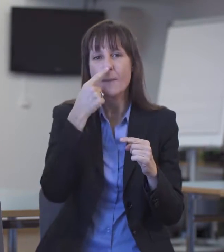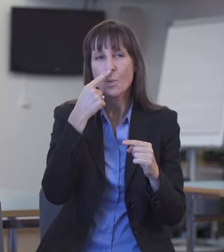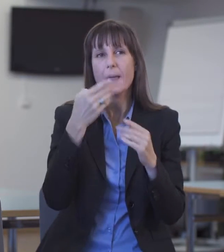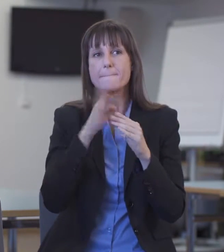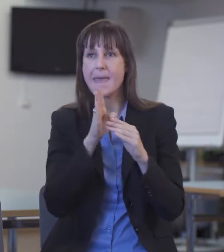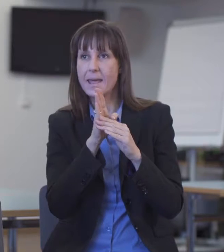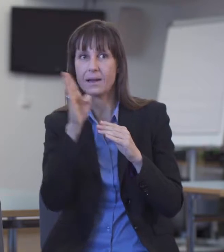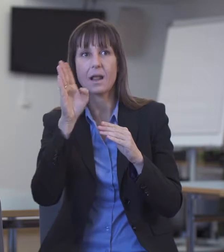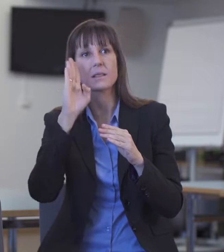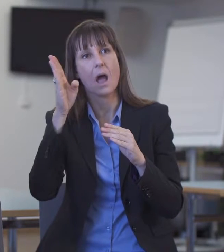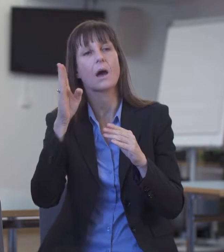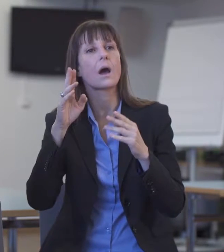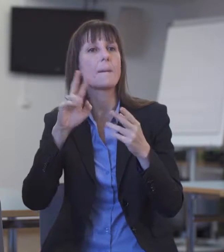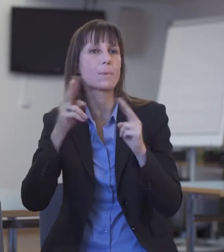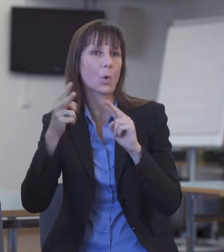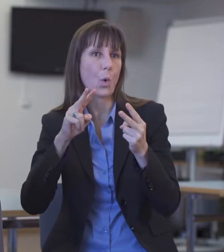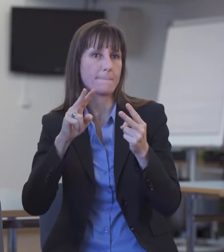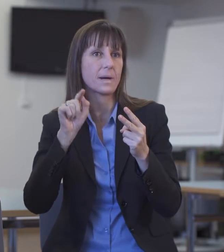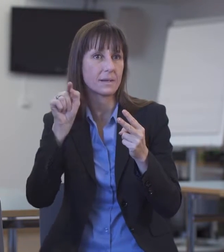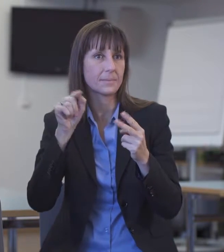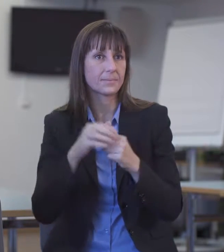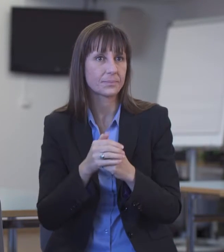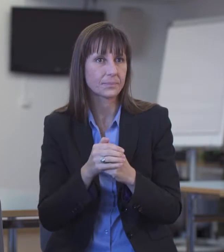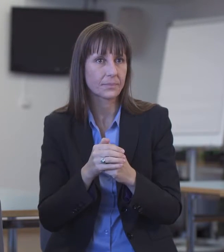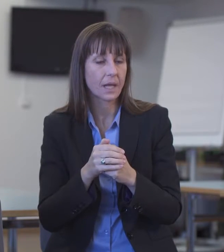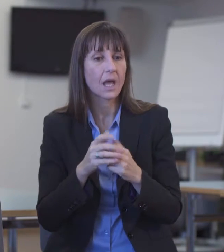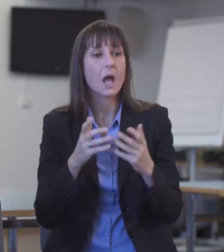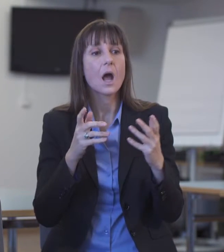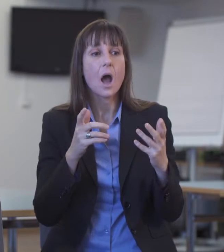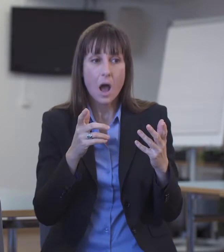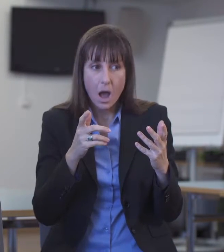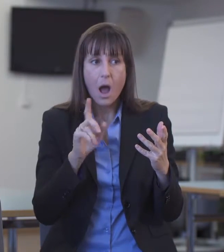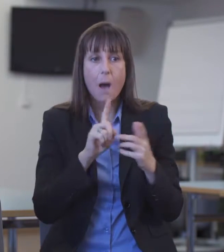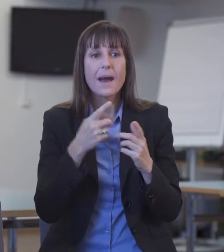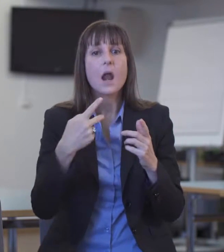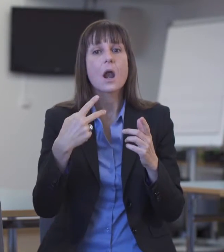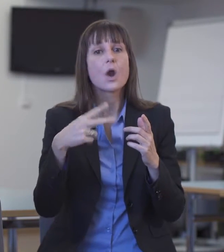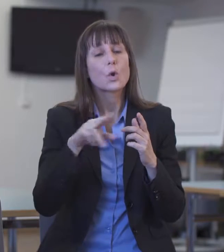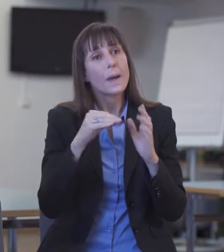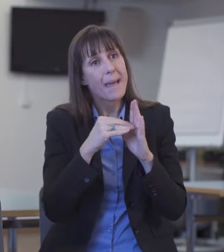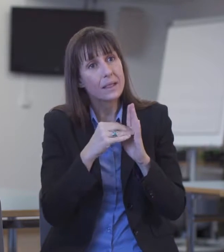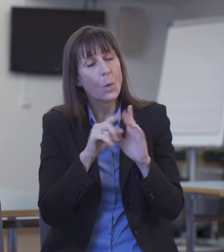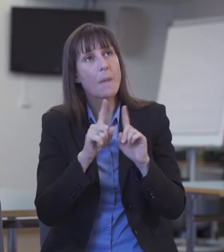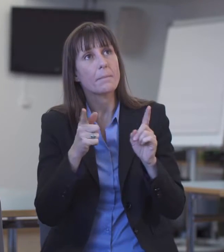Ich habe allerdings Rückmeldungen grundsätzlicher Art von Seiten der Auftraggeber erhalten: